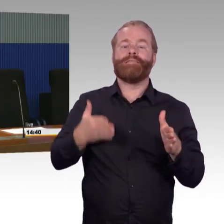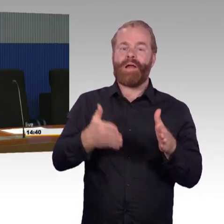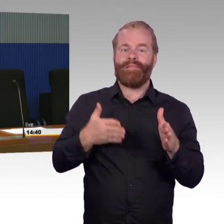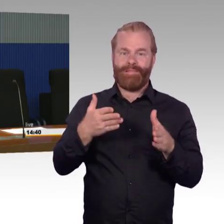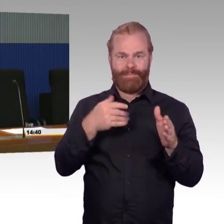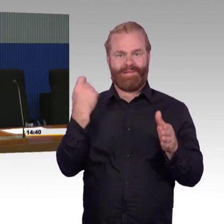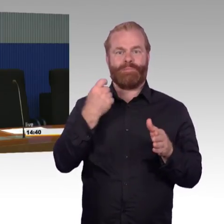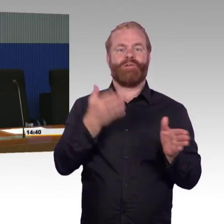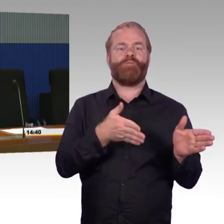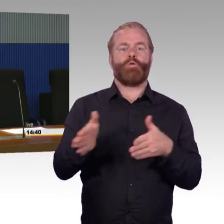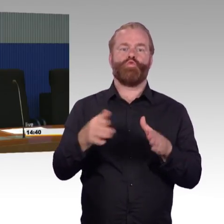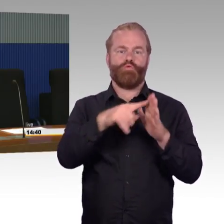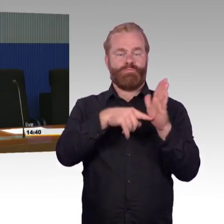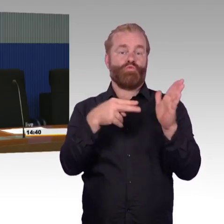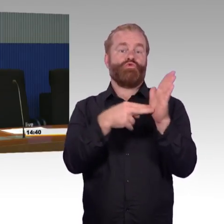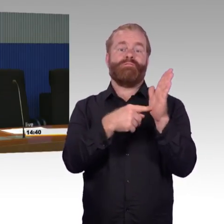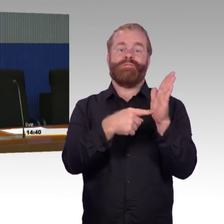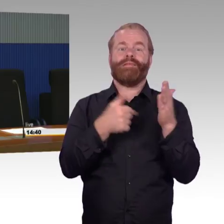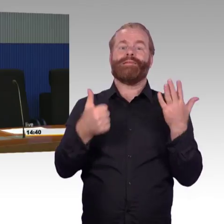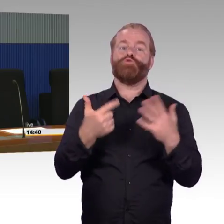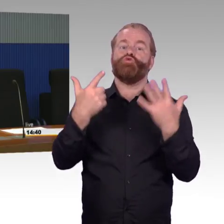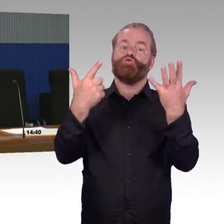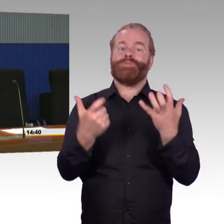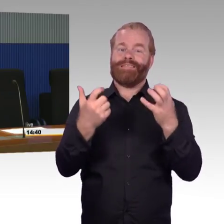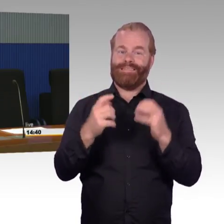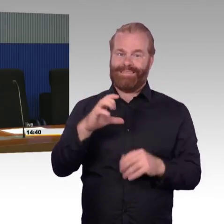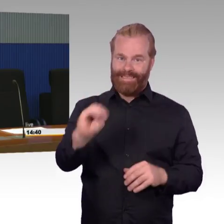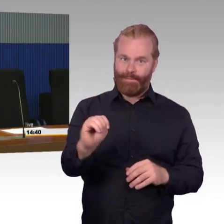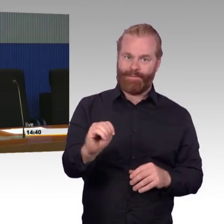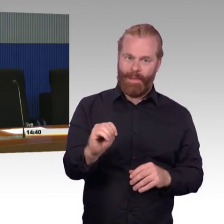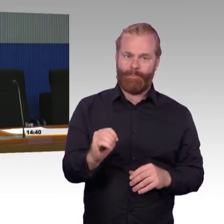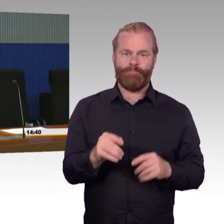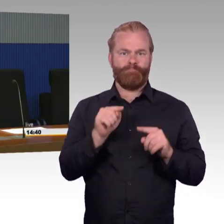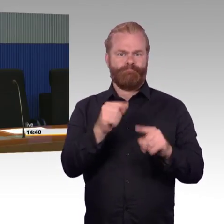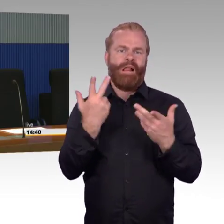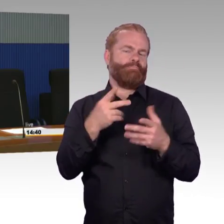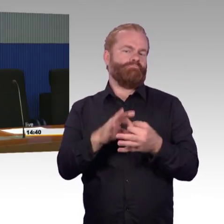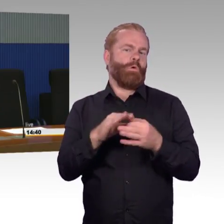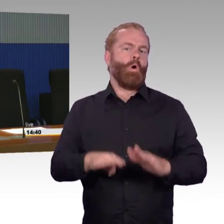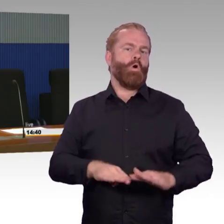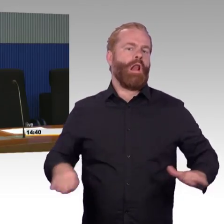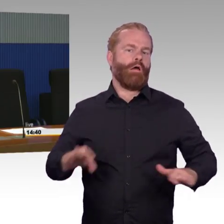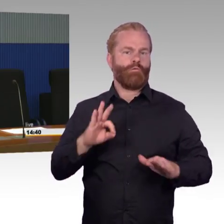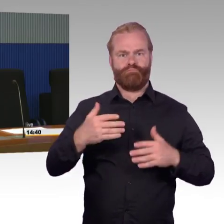Dann kam in diesem Zusammenhang die Frage nach der Priorisierung bestimmter Projekten auf, insbesondere auch zum Thema Bahnsteighöhe.